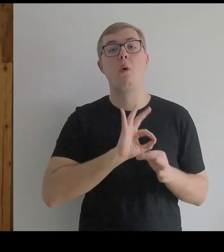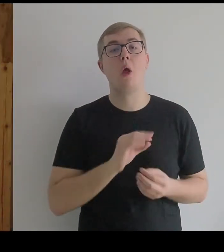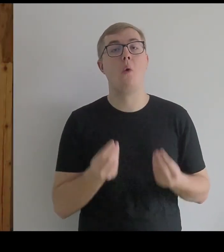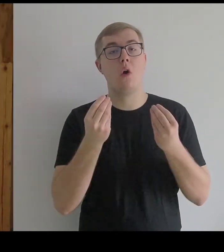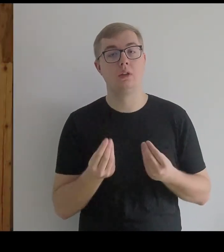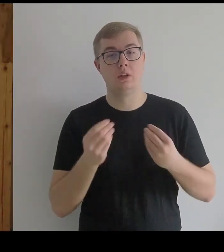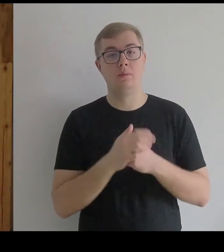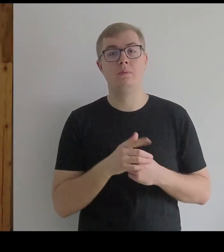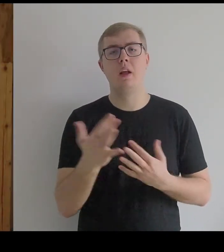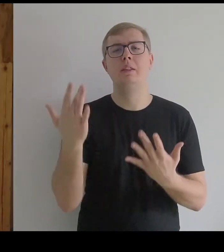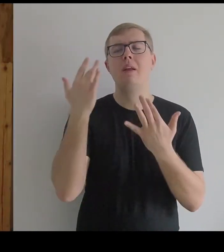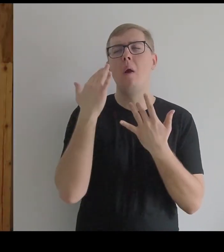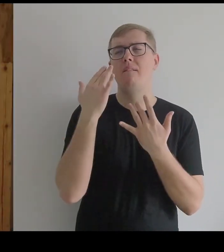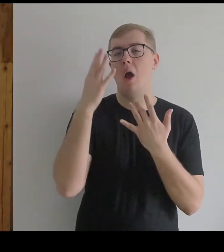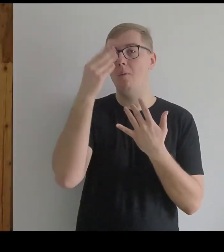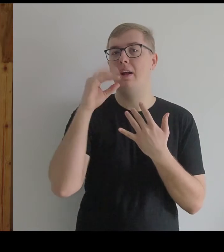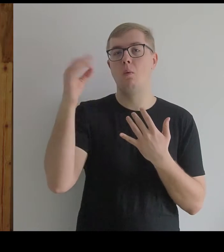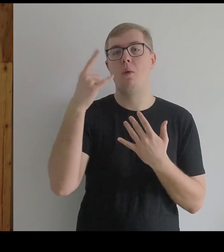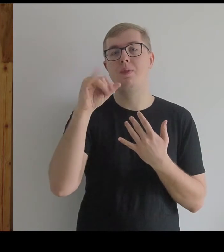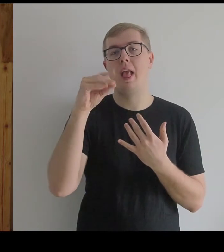Inspirował się obrazem Diego Velázqueza.